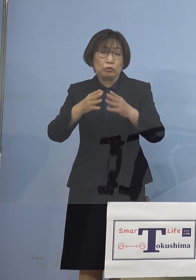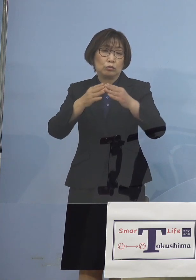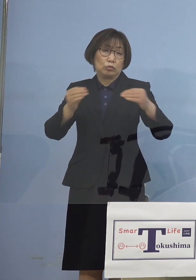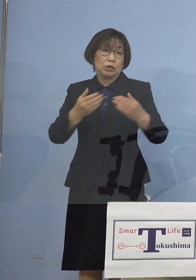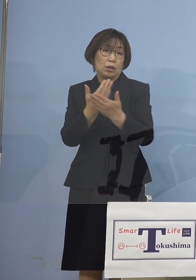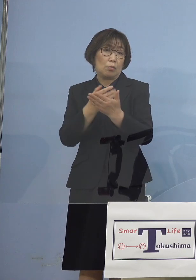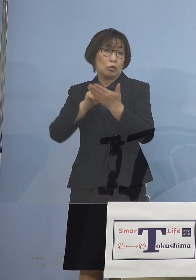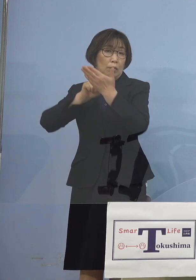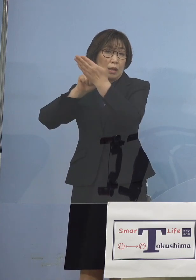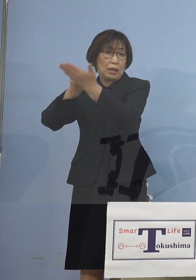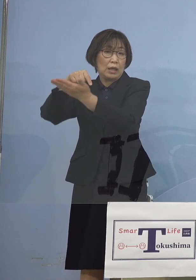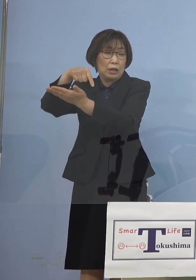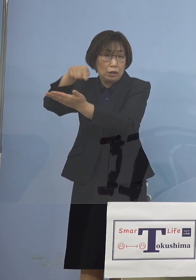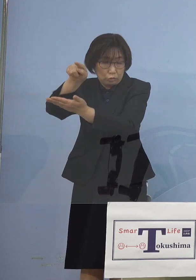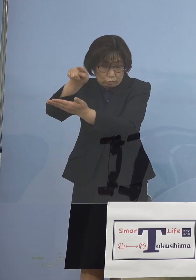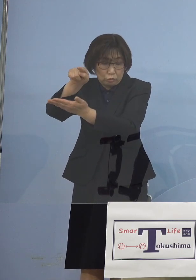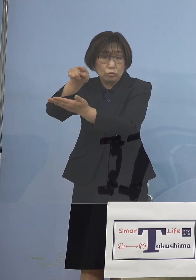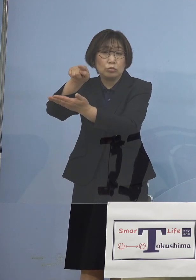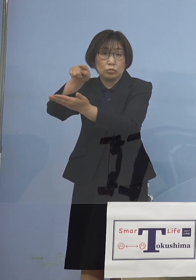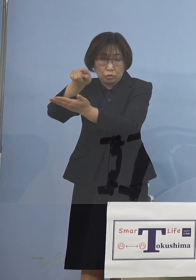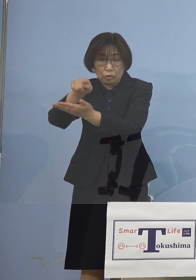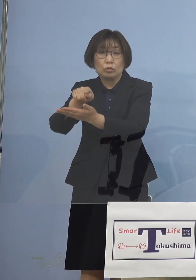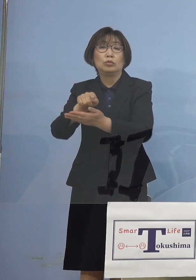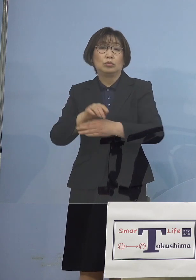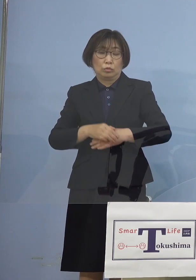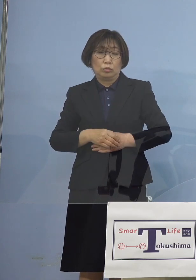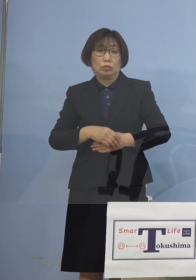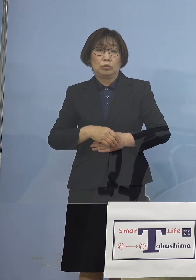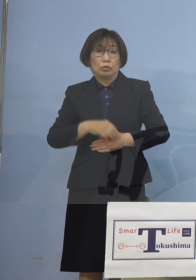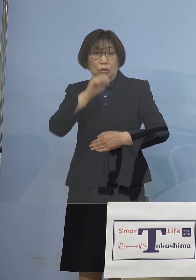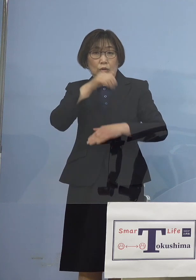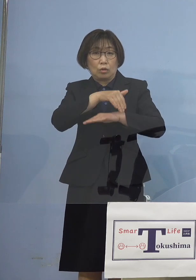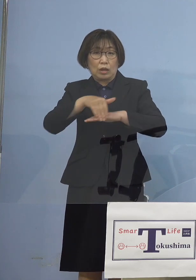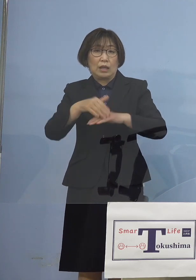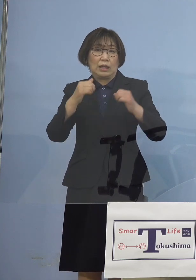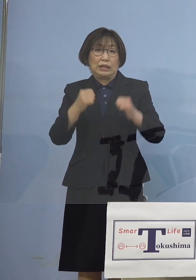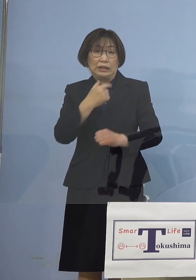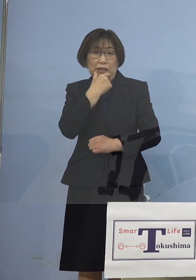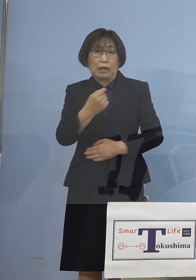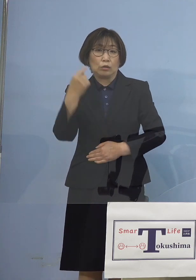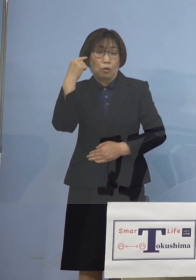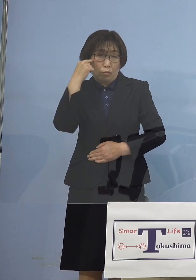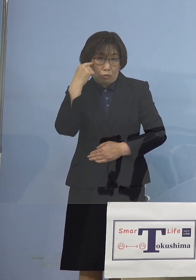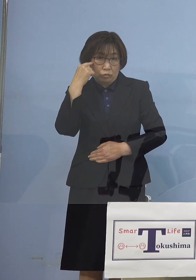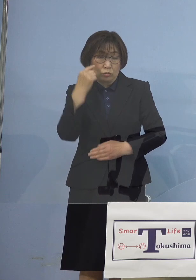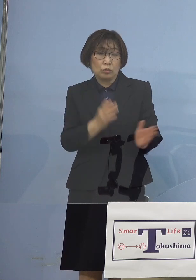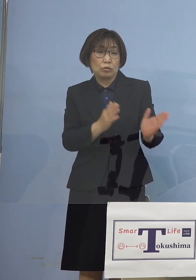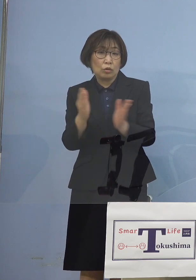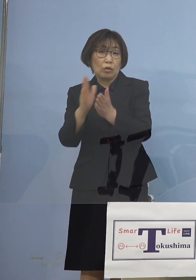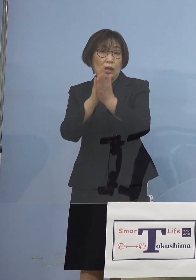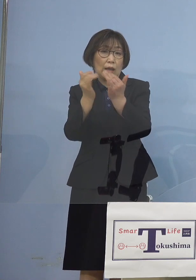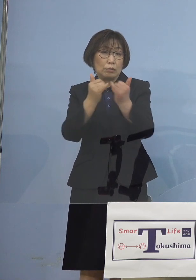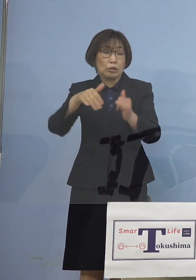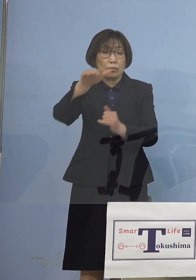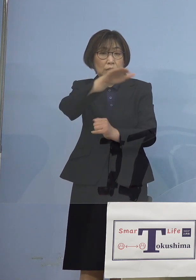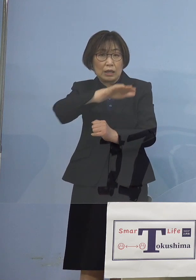こうした形をとっていければ このように考えております そこで県民の皆様方 事業者の皆様方には